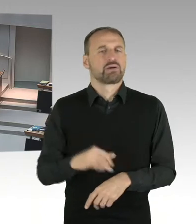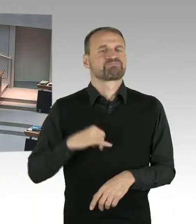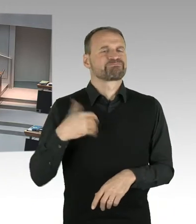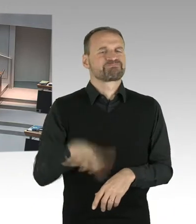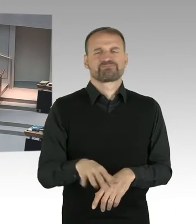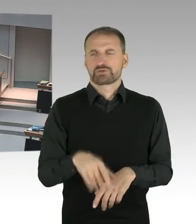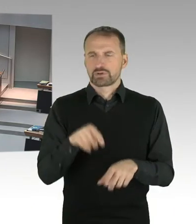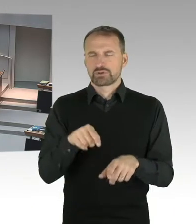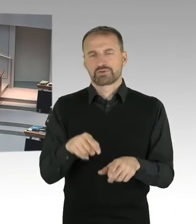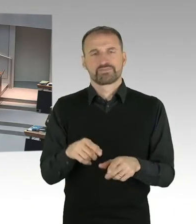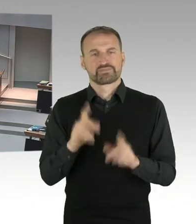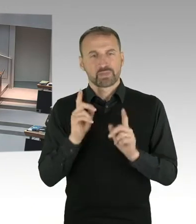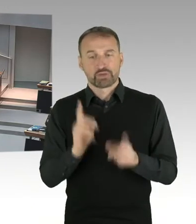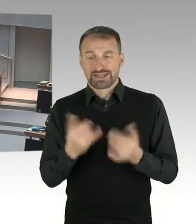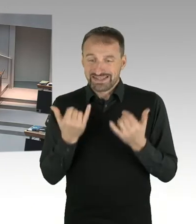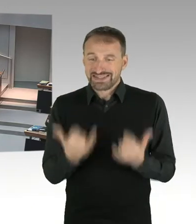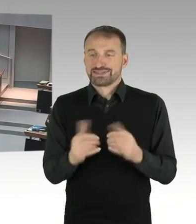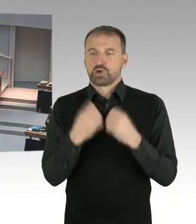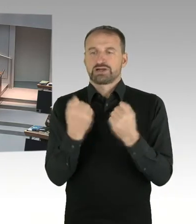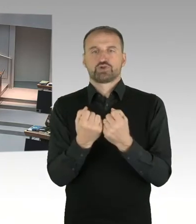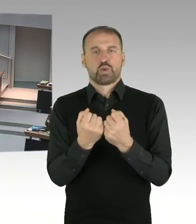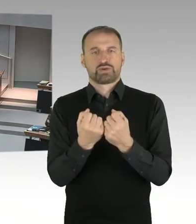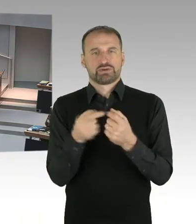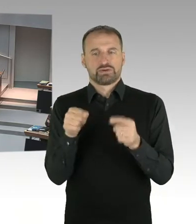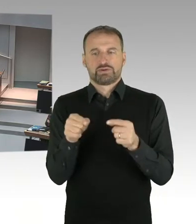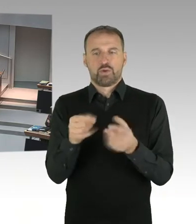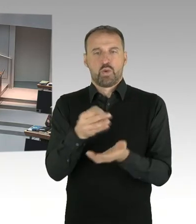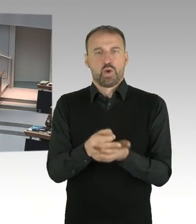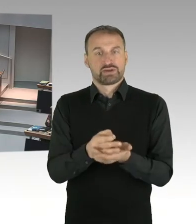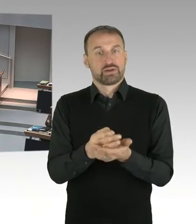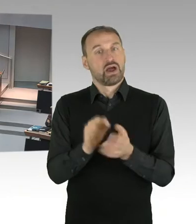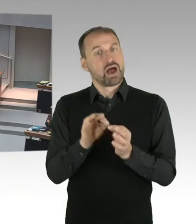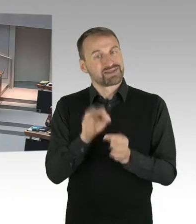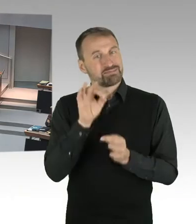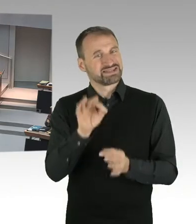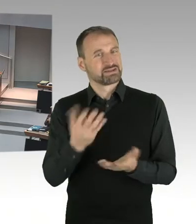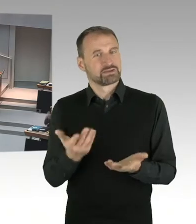Also diese Transparenz herzustellen, dazu bin ich erstens verpflichtet und dem fühle ich mich auch verantwortlich.